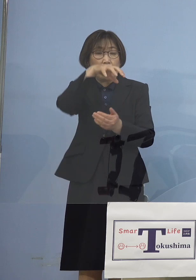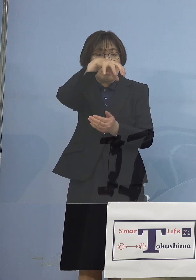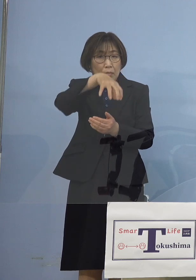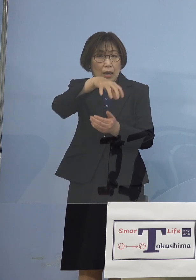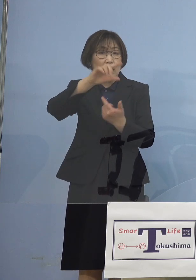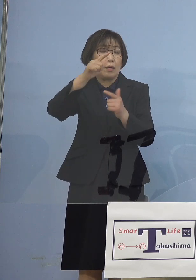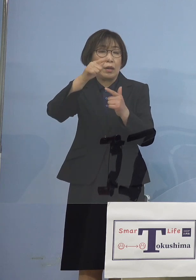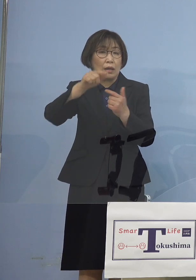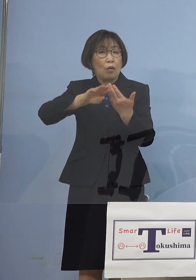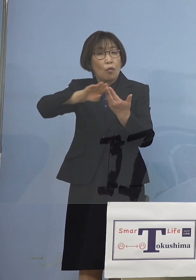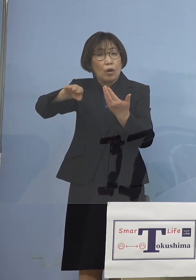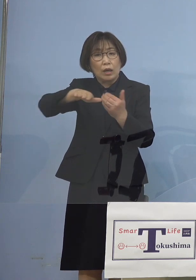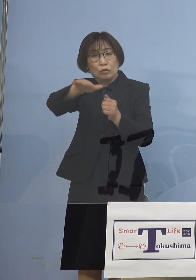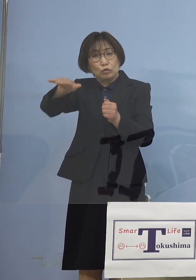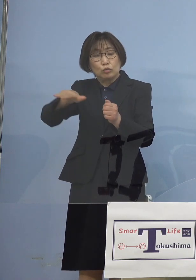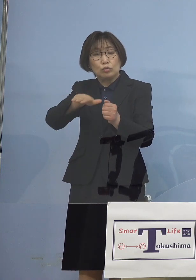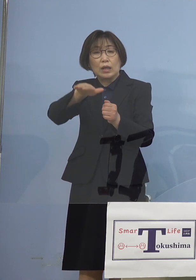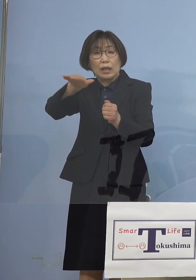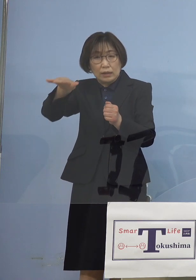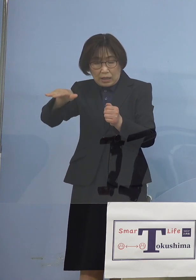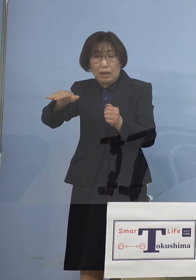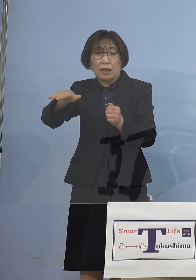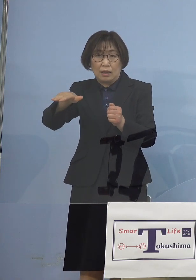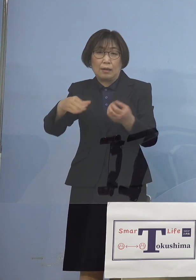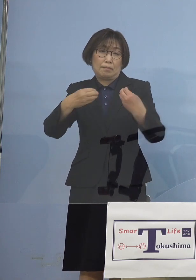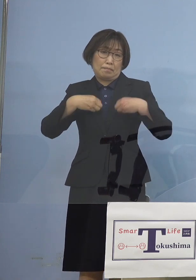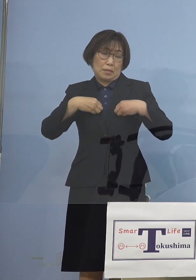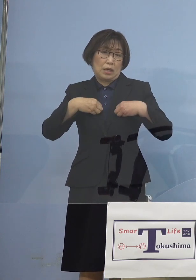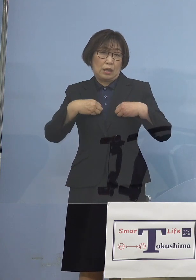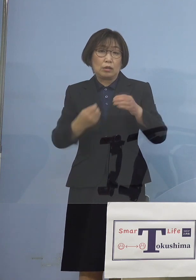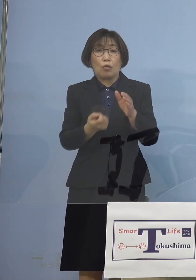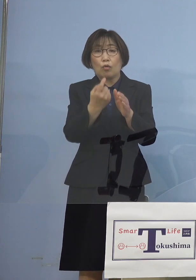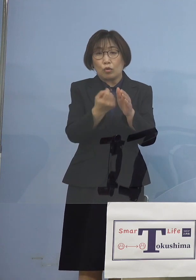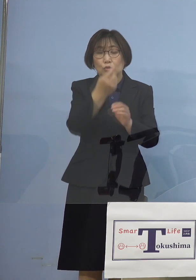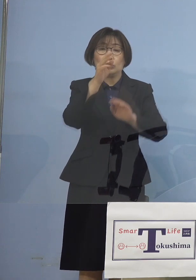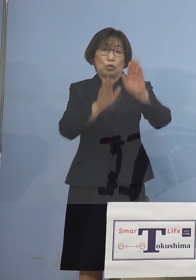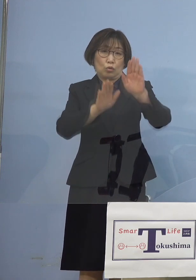という形になって参りました しかしこうした中で